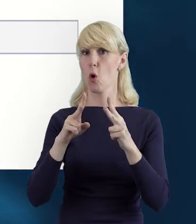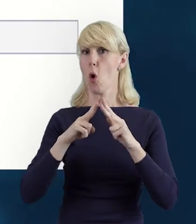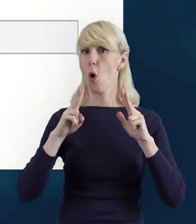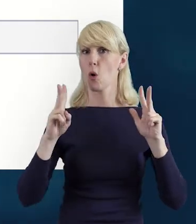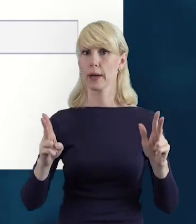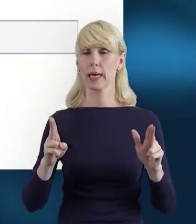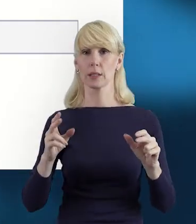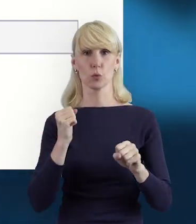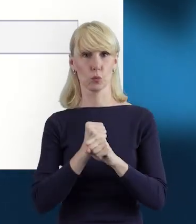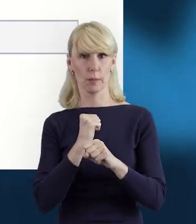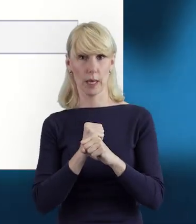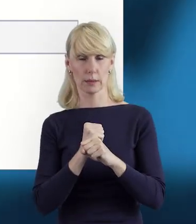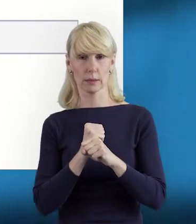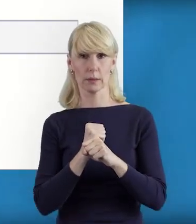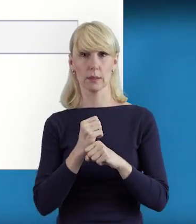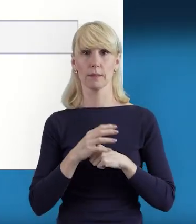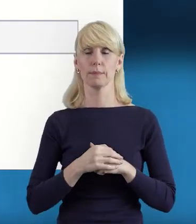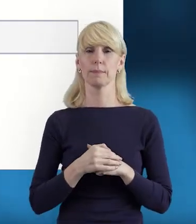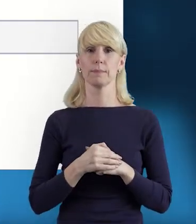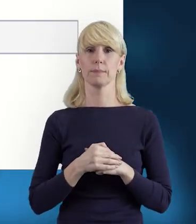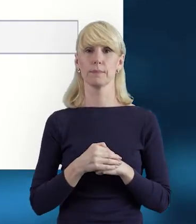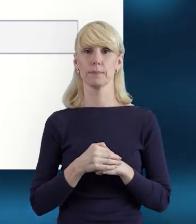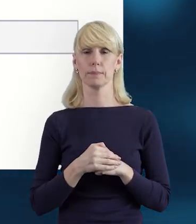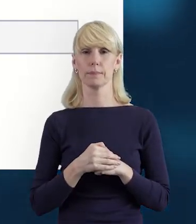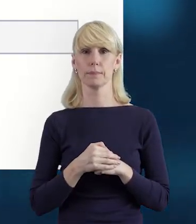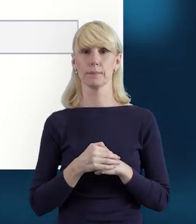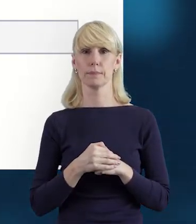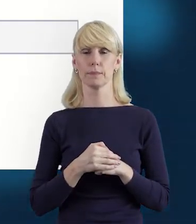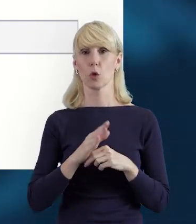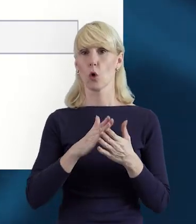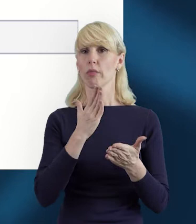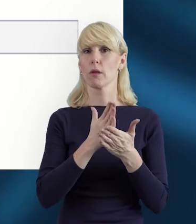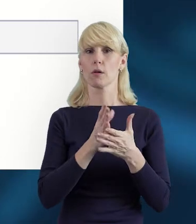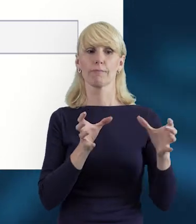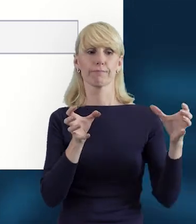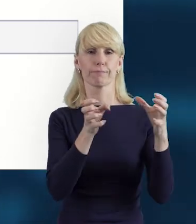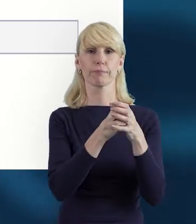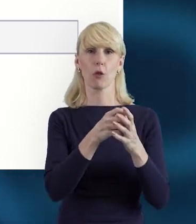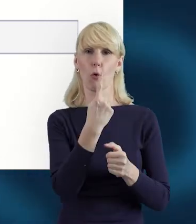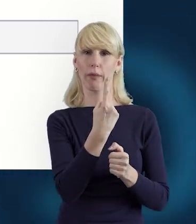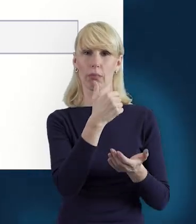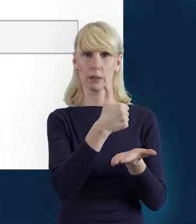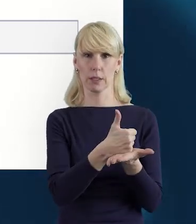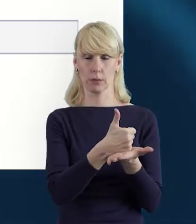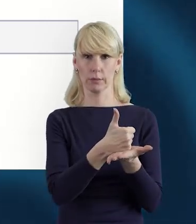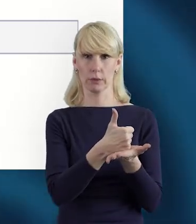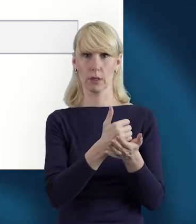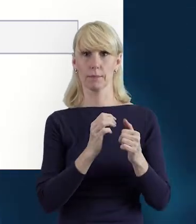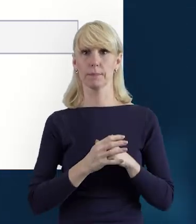uzupełniamy w kontekście danego stanowiska, które zajmuje dana osoba.